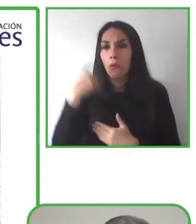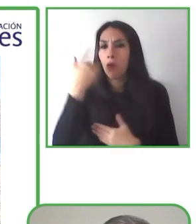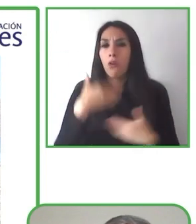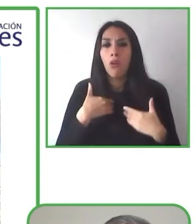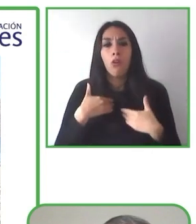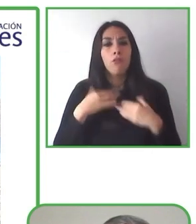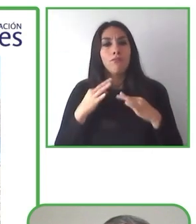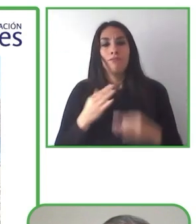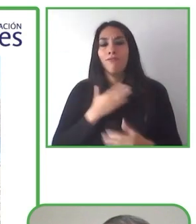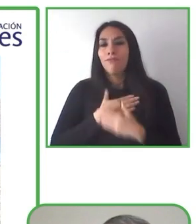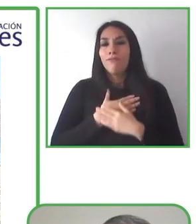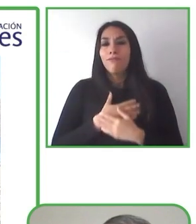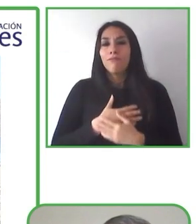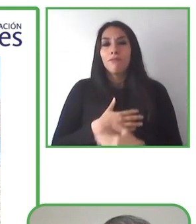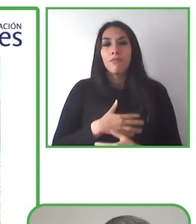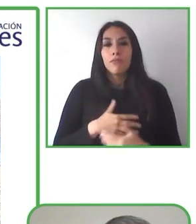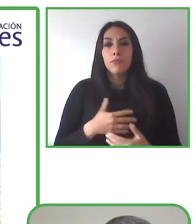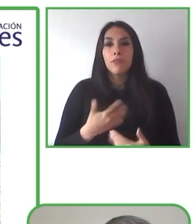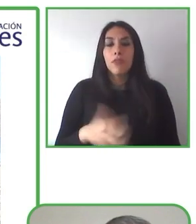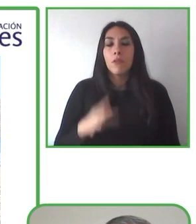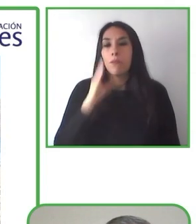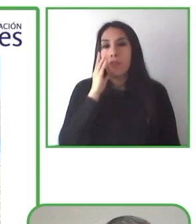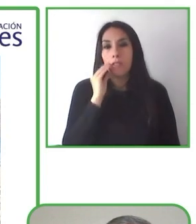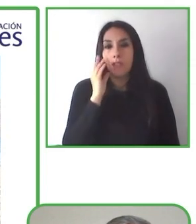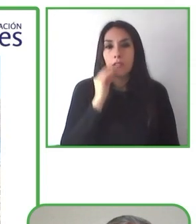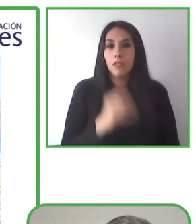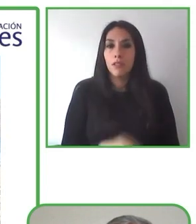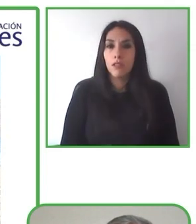no pensar en la accesibilidad, sino en una nueva experiencia.